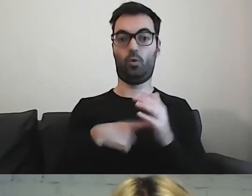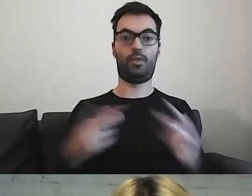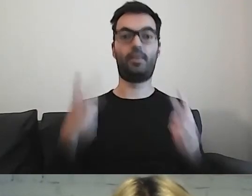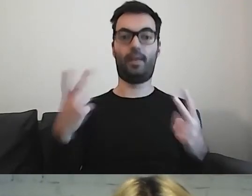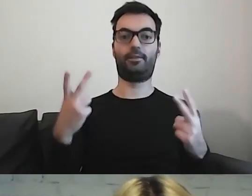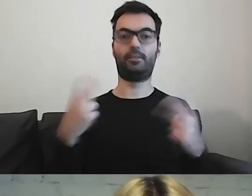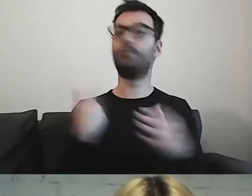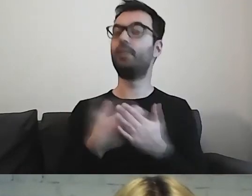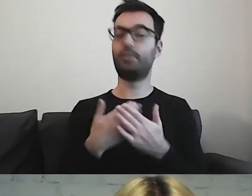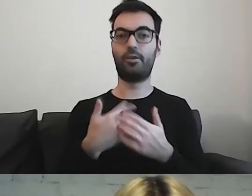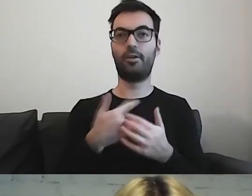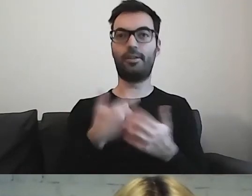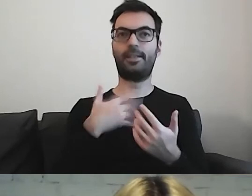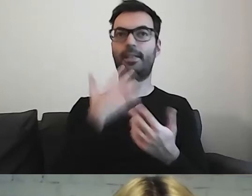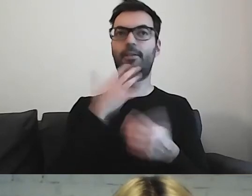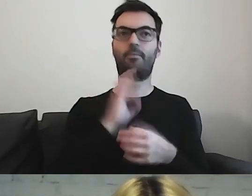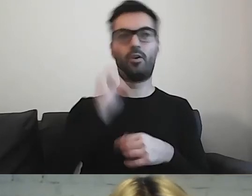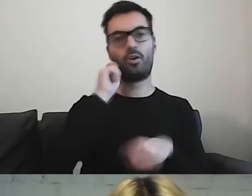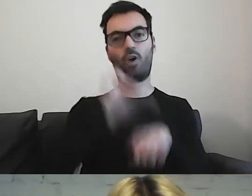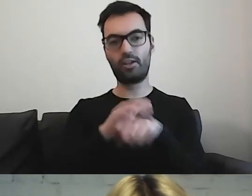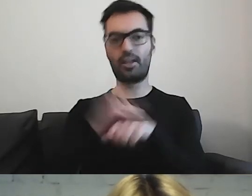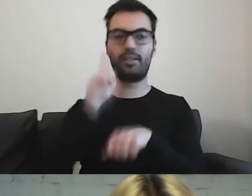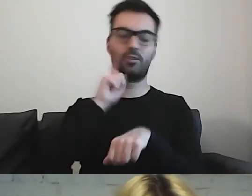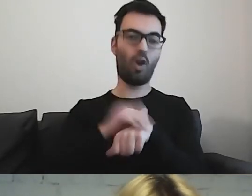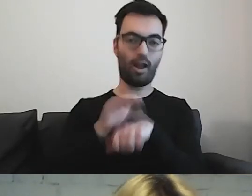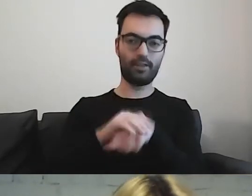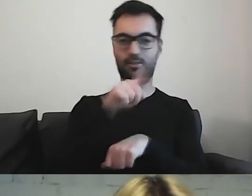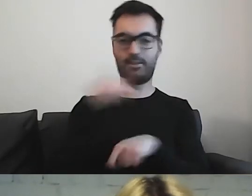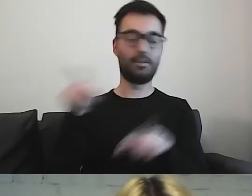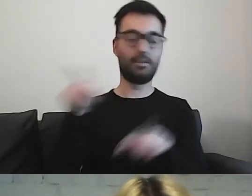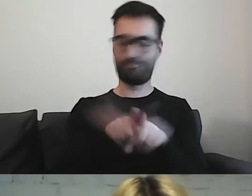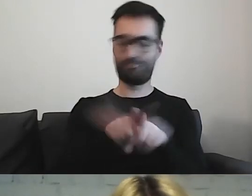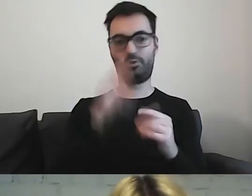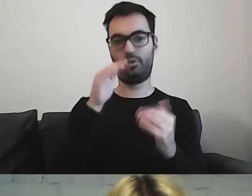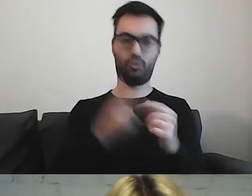Chcę, aby moje koleżanki i koledzy mieli równy dostęp do informacji.